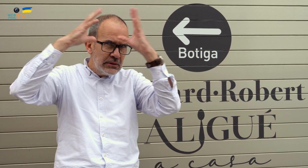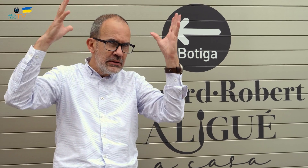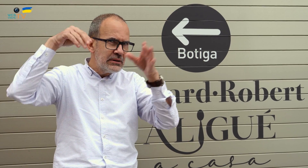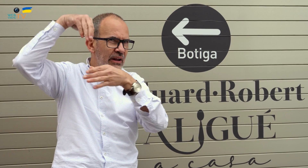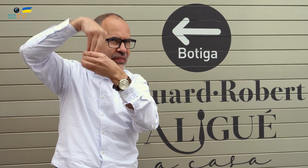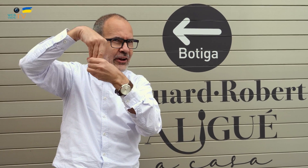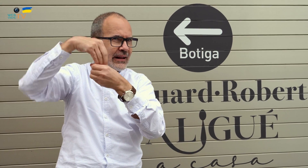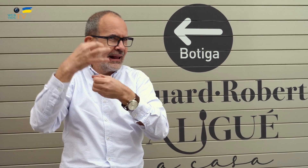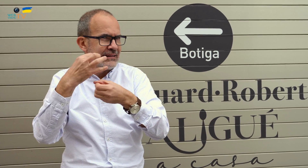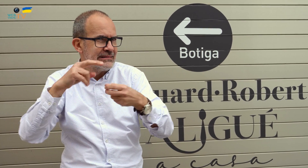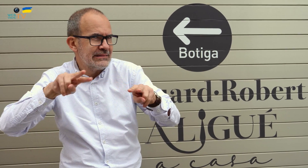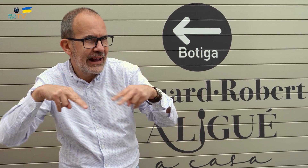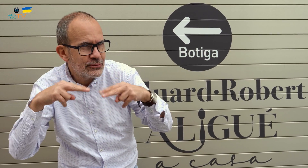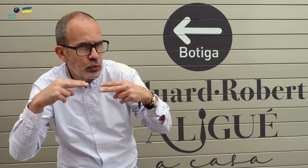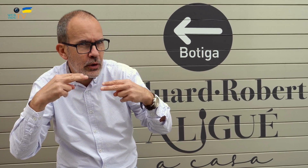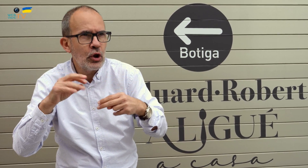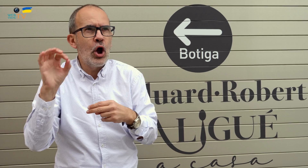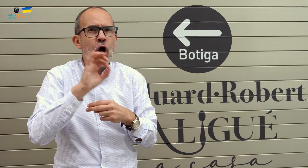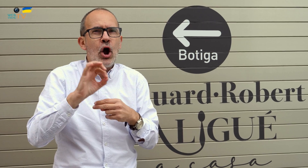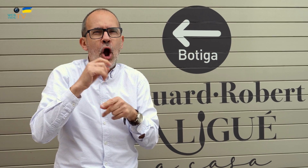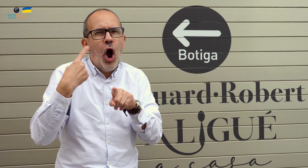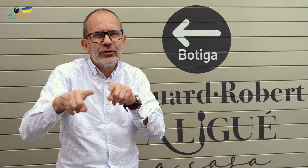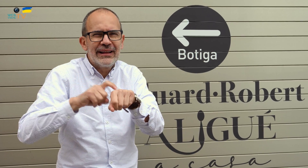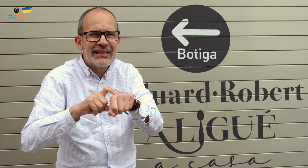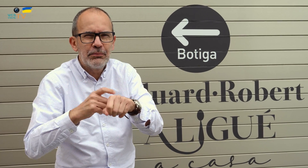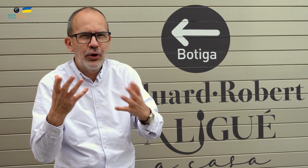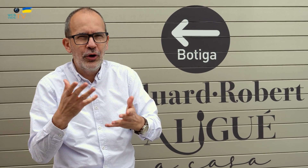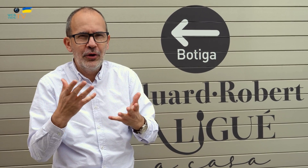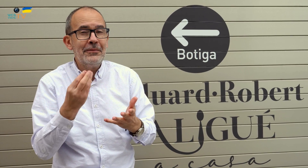Os estaréis preguntando si el interior es un restaurante u otro tipo de negocio.